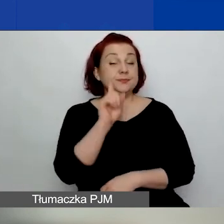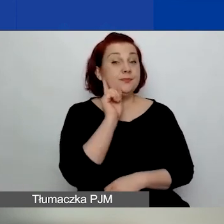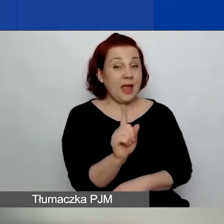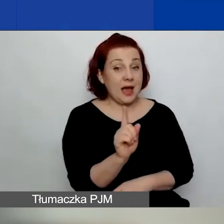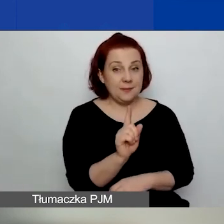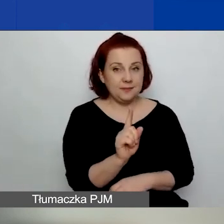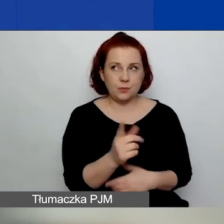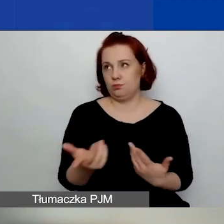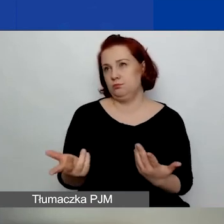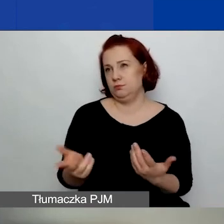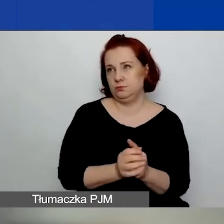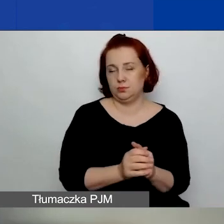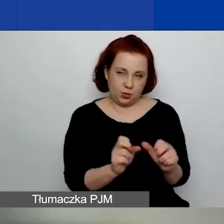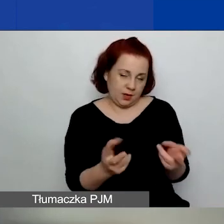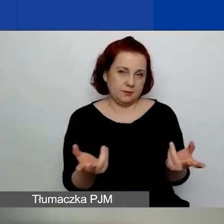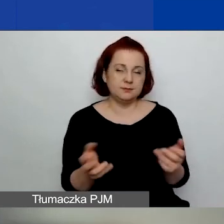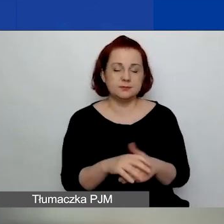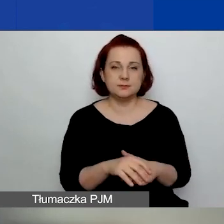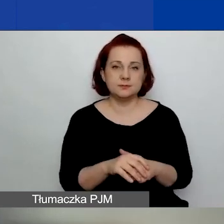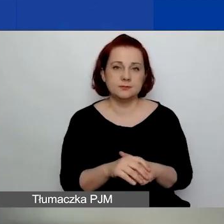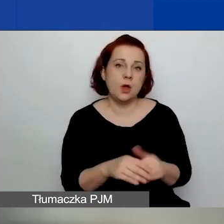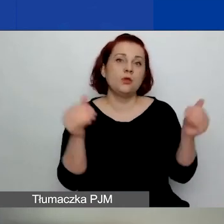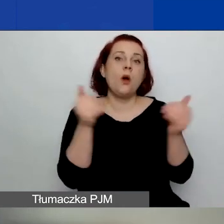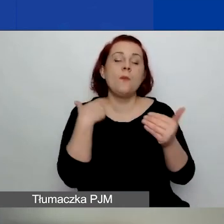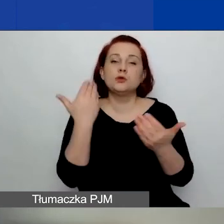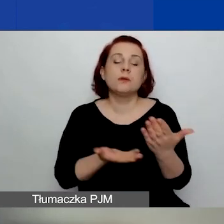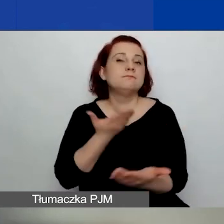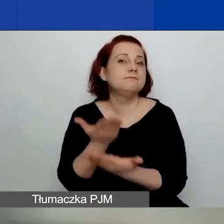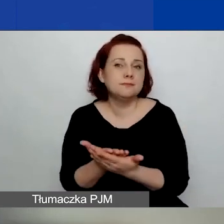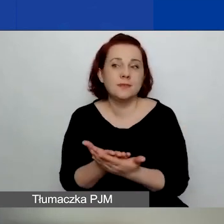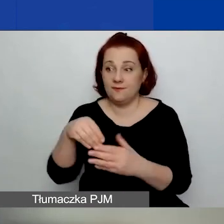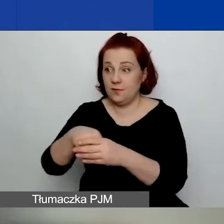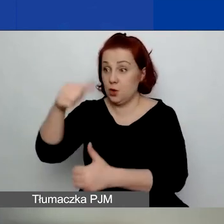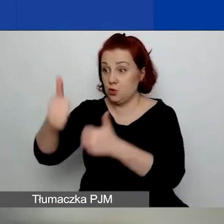No tak, czyli wtedy możecie złożyć w tym konkursie jeden wniosek jako lider,